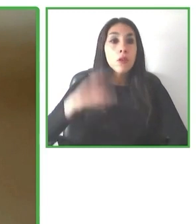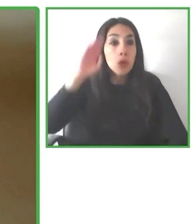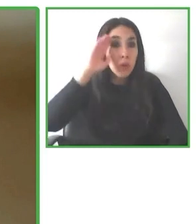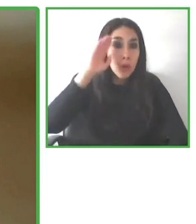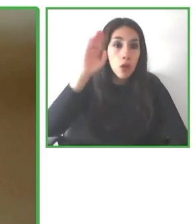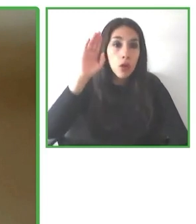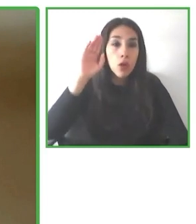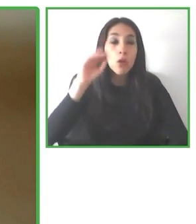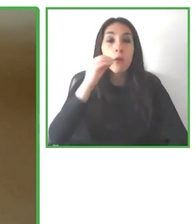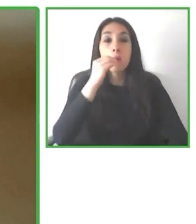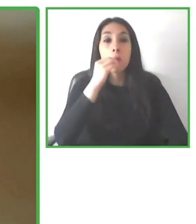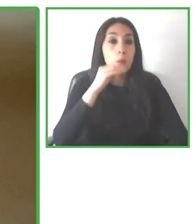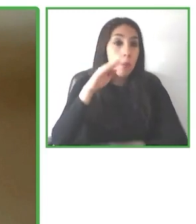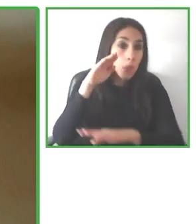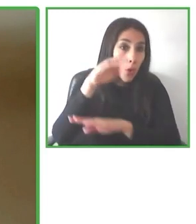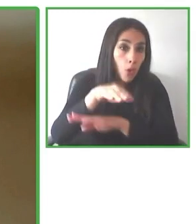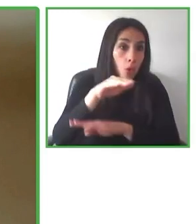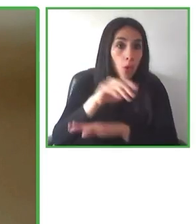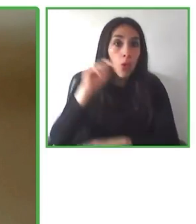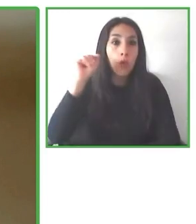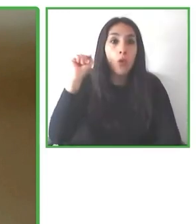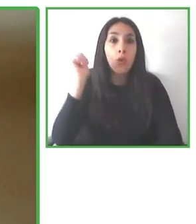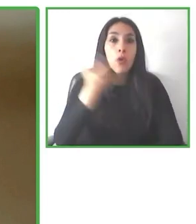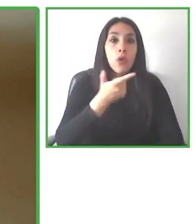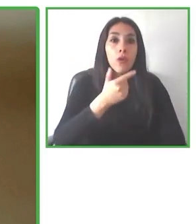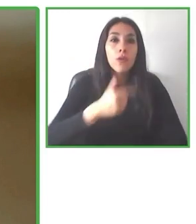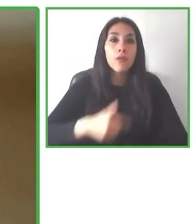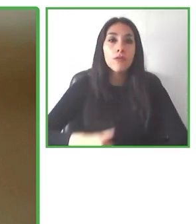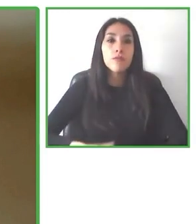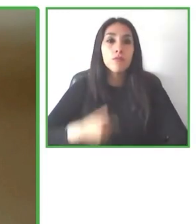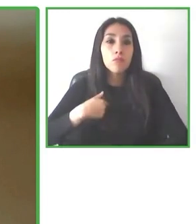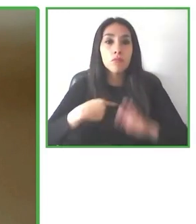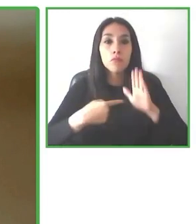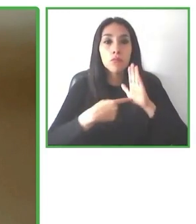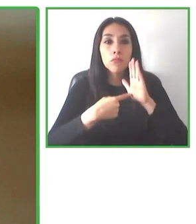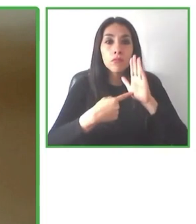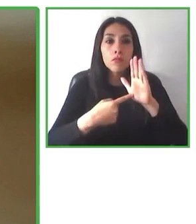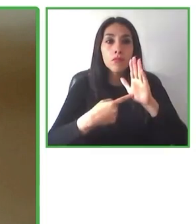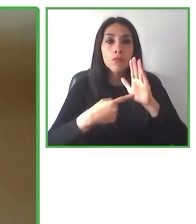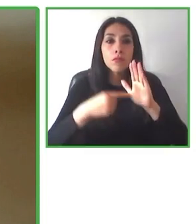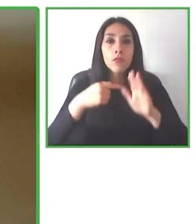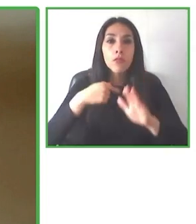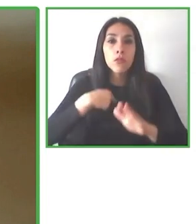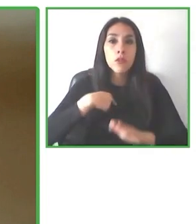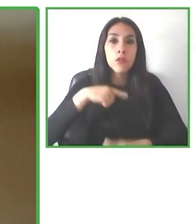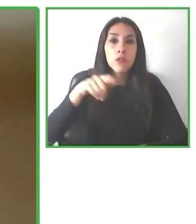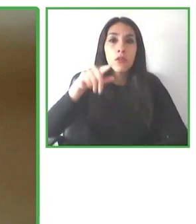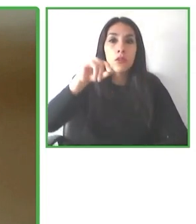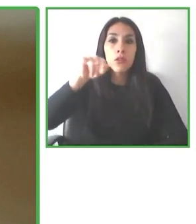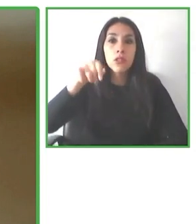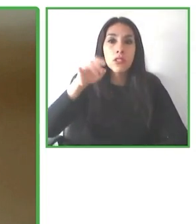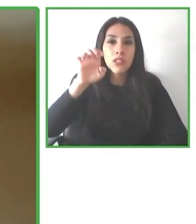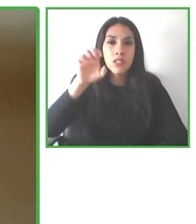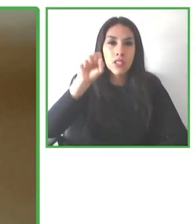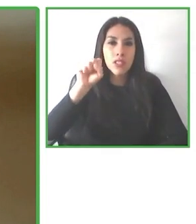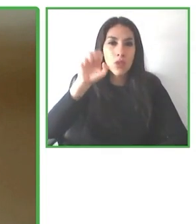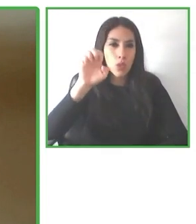calidad. Por eso hemos introducido de forma transversal estas cuestiones. Hablaba de la información.